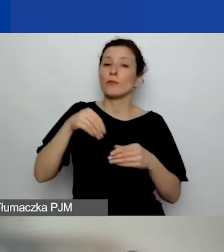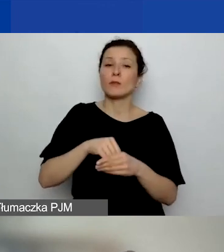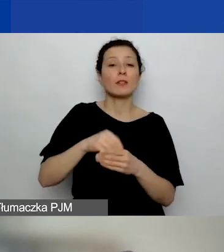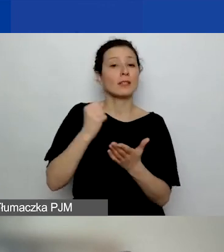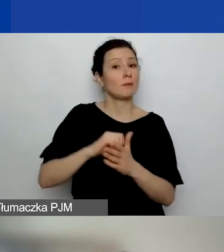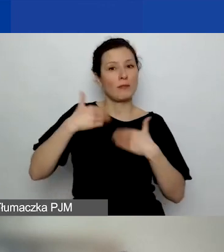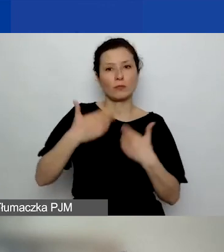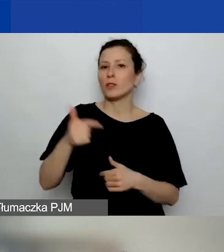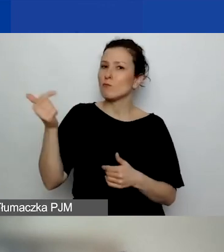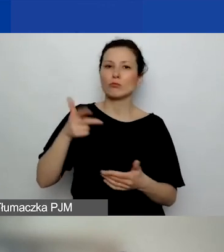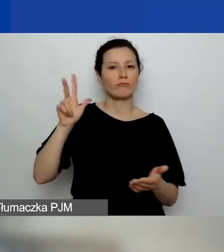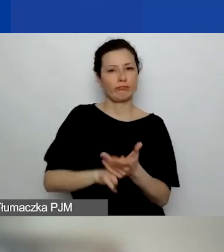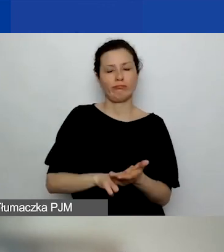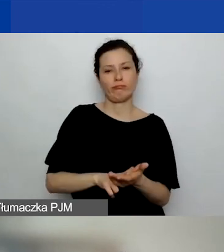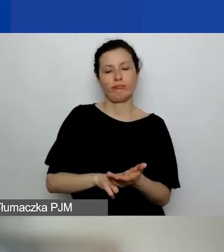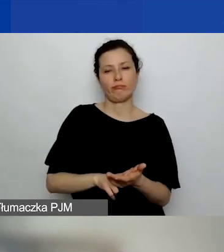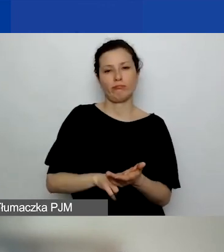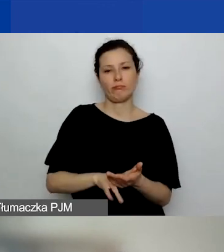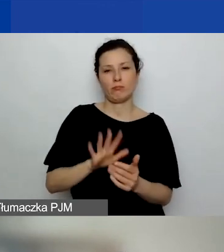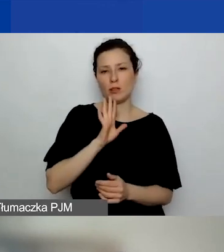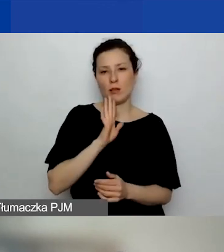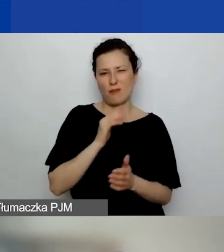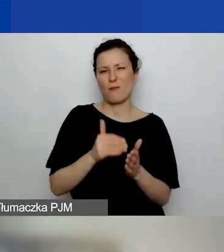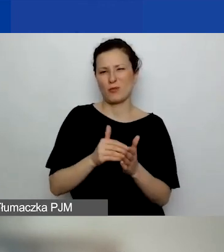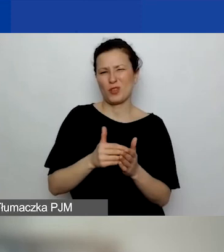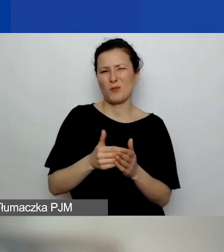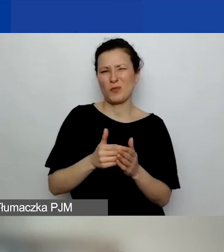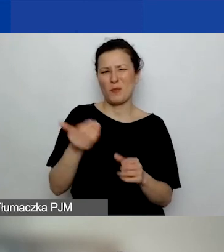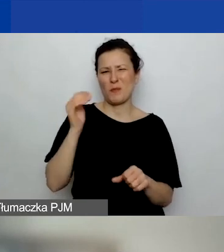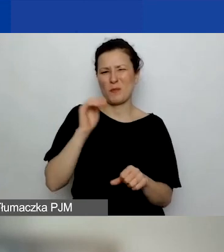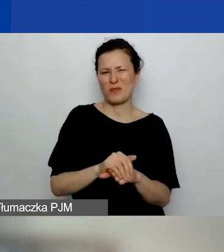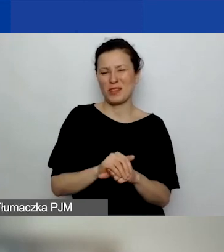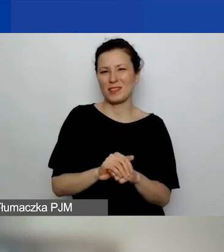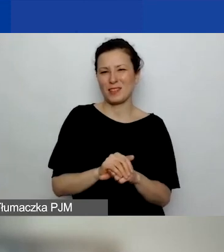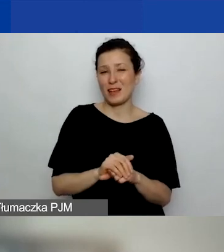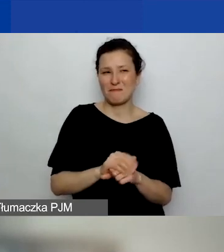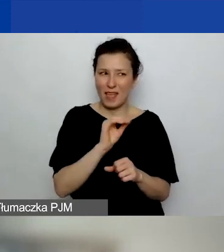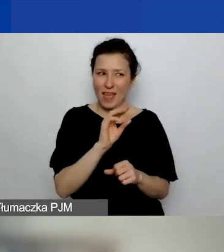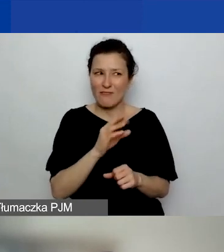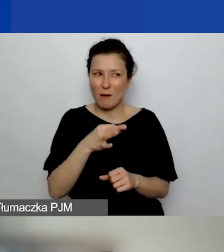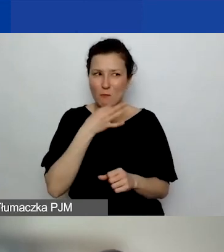to chyba potrzebujemy tego potwierdzenia. Ewa, popraw mnie, jeśli mówię coś nie tak.